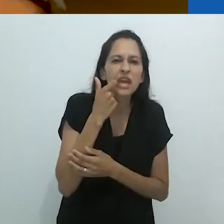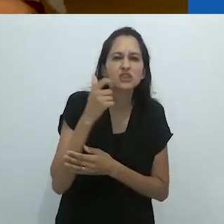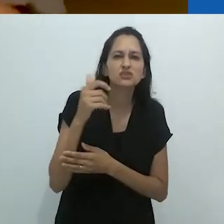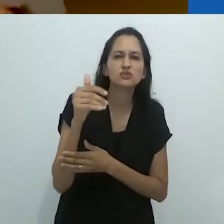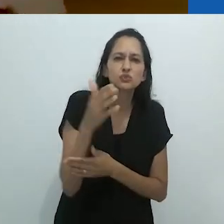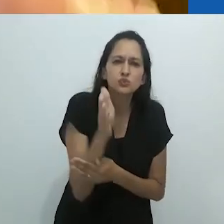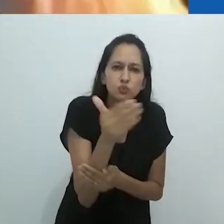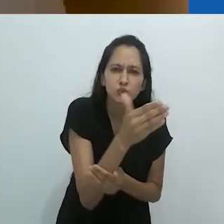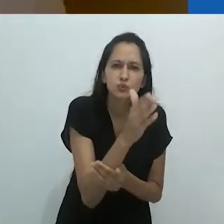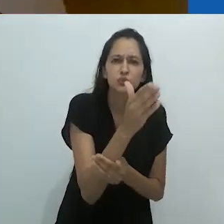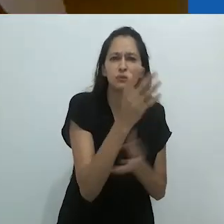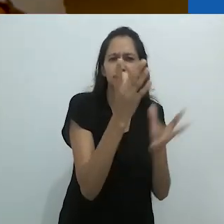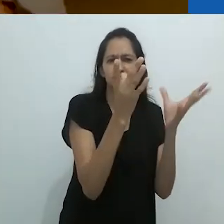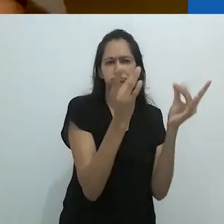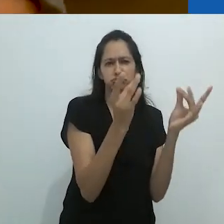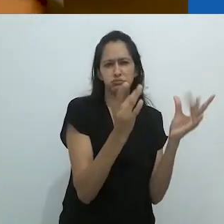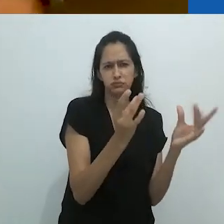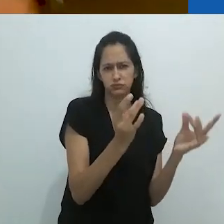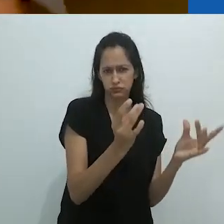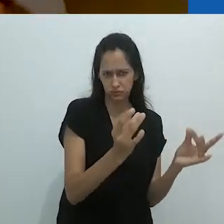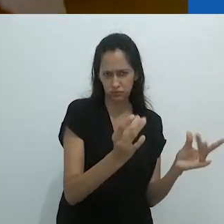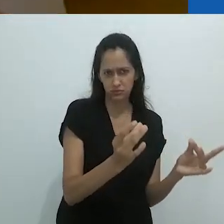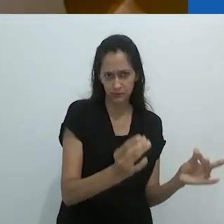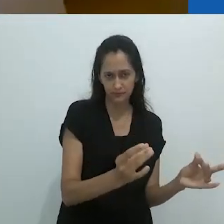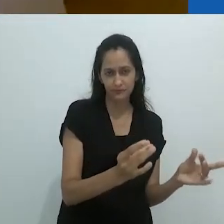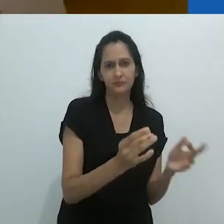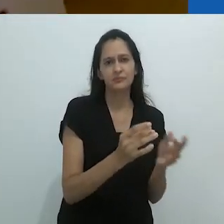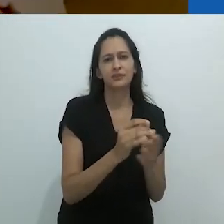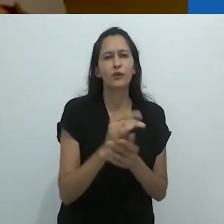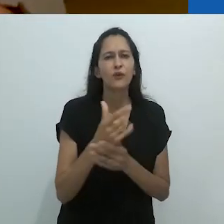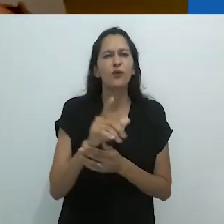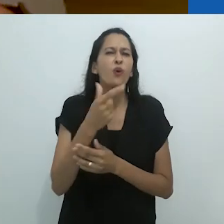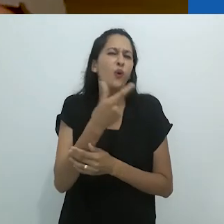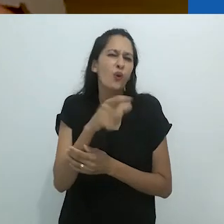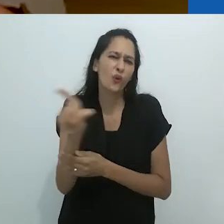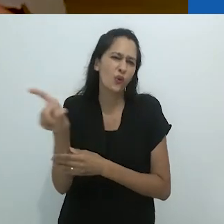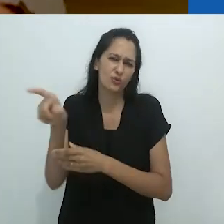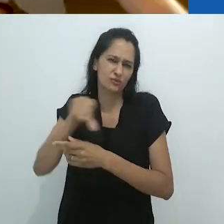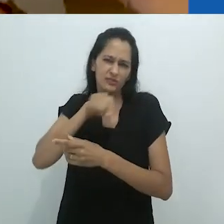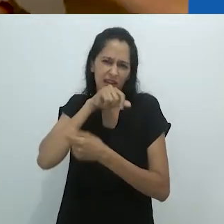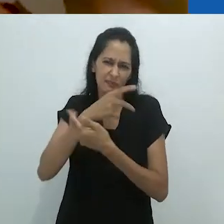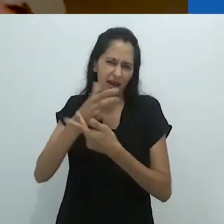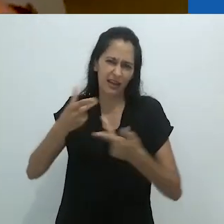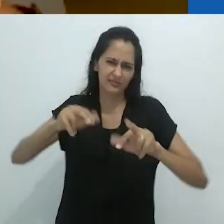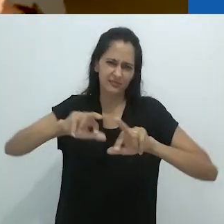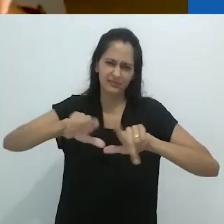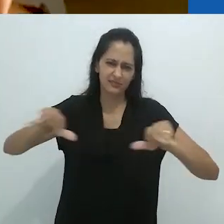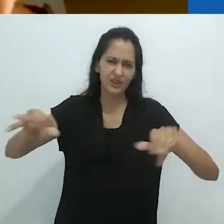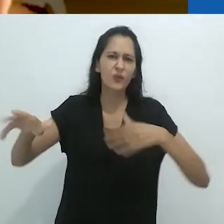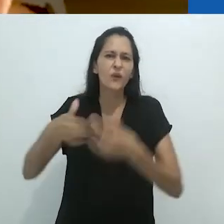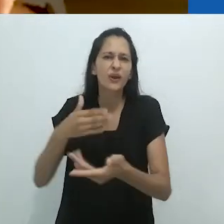os sistemas reprodutivos de um cação ou qualquer outro. Um porquinho da índia